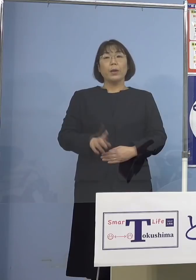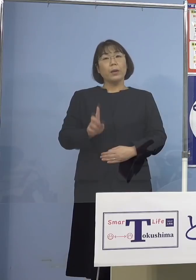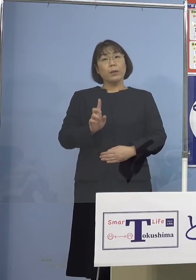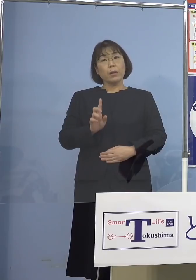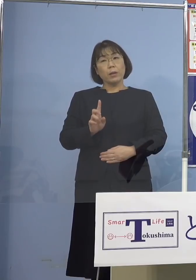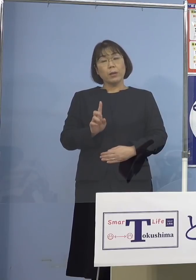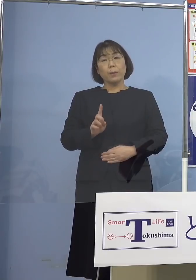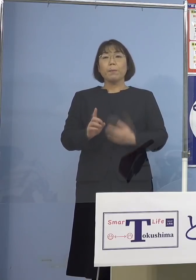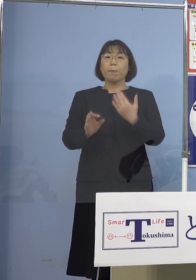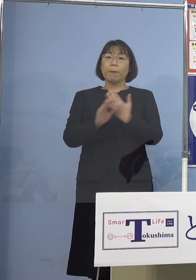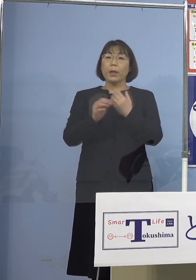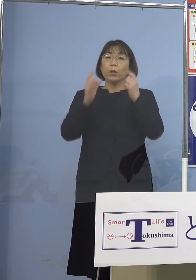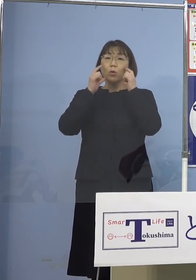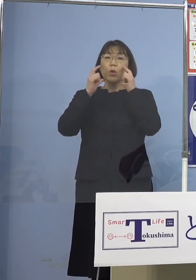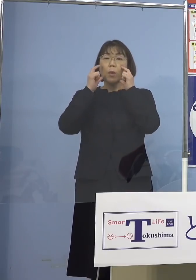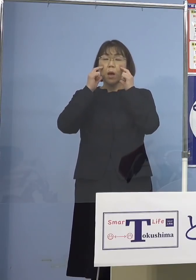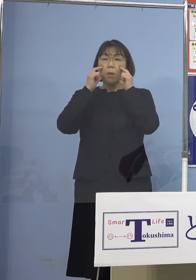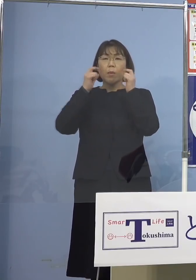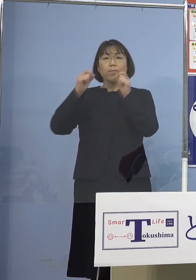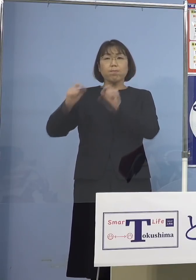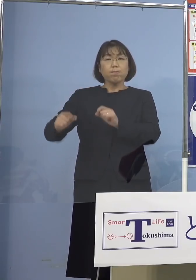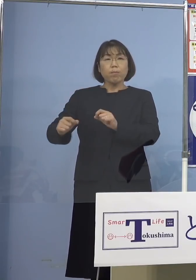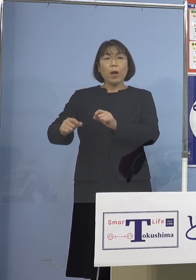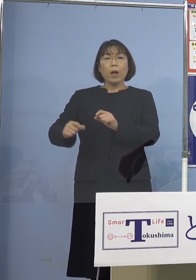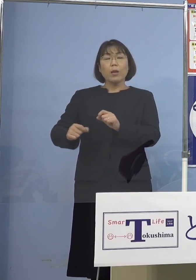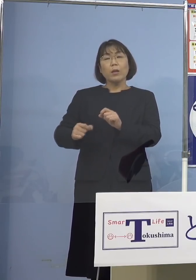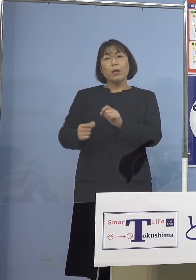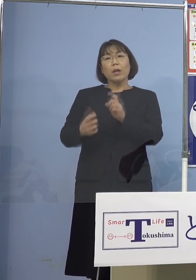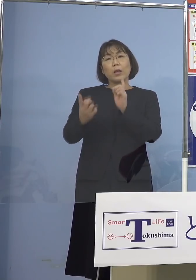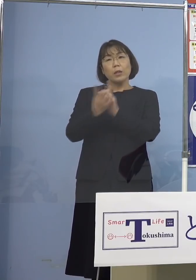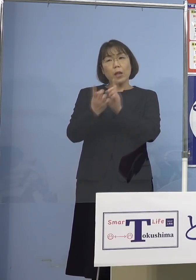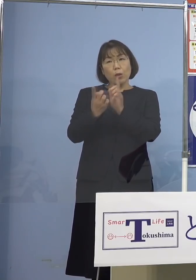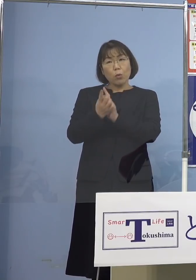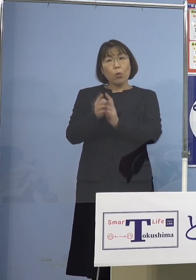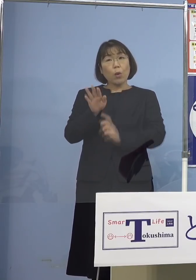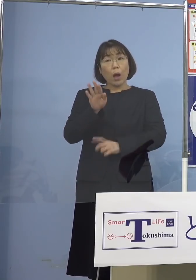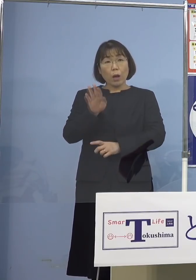例えばマスクなどがなくてですね 接触した、こうしたことが